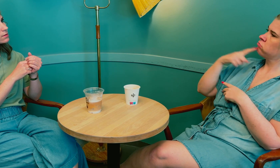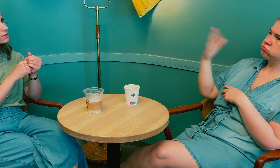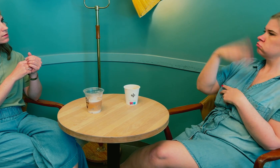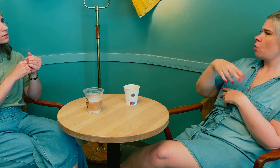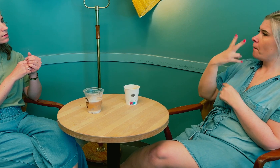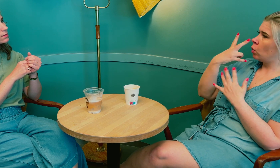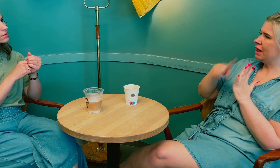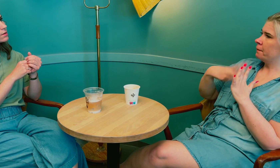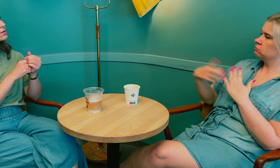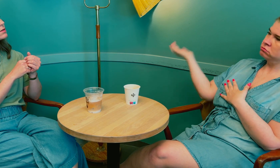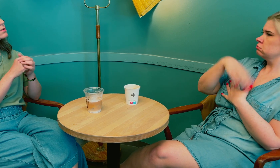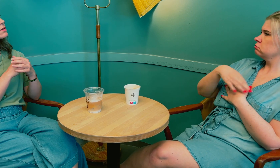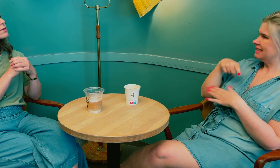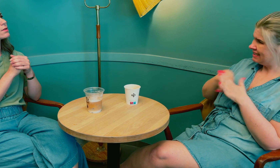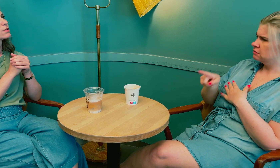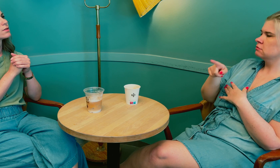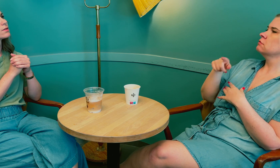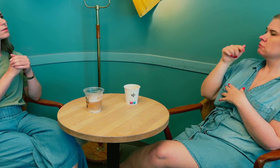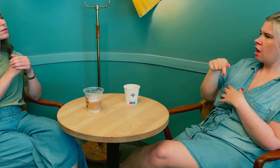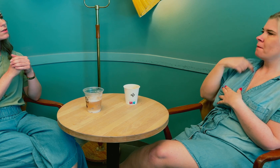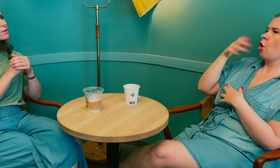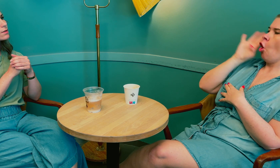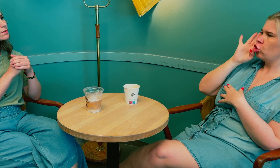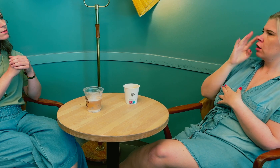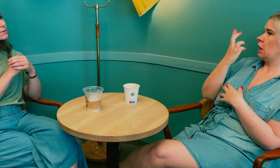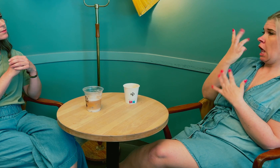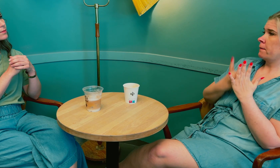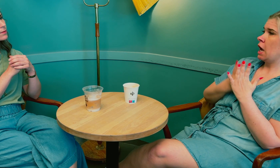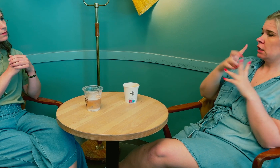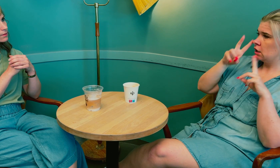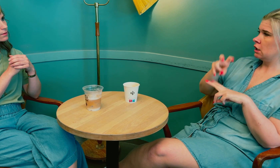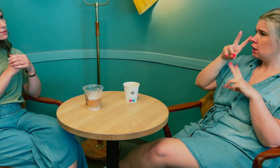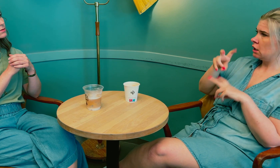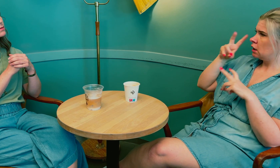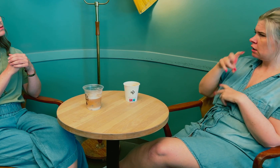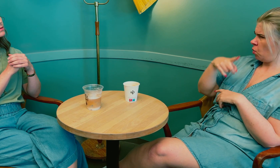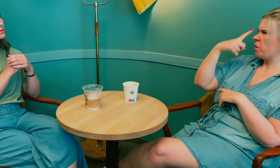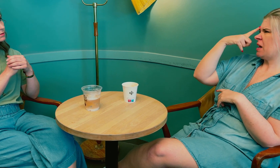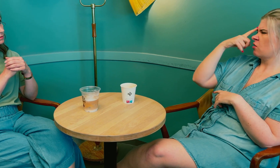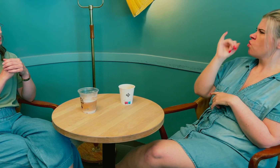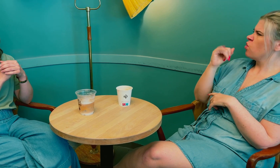Endelig svarte de at jeg kunne komme om to timer. Da ble jeg hørt og de brukte tre timer på utredninger.